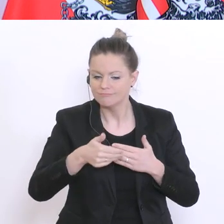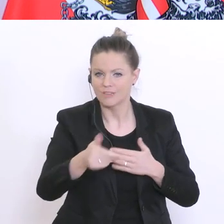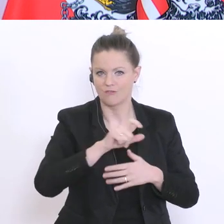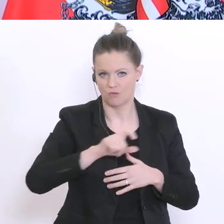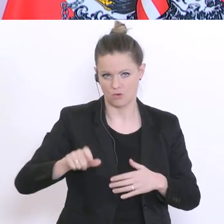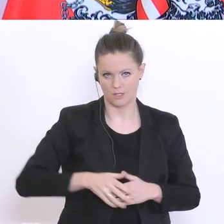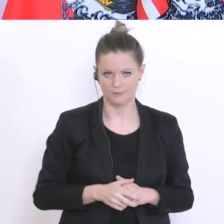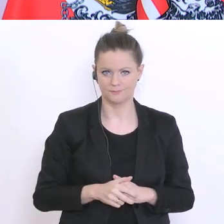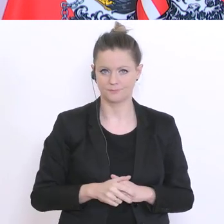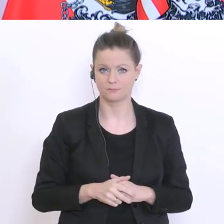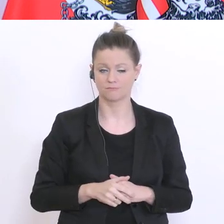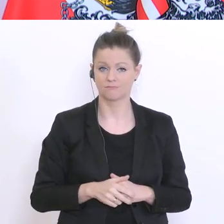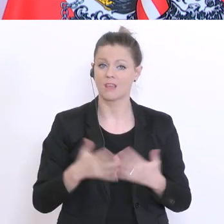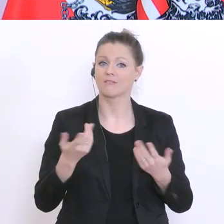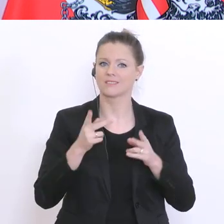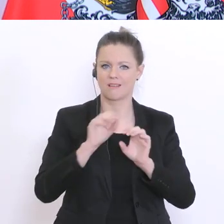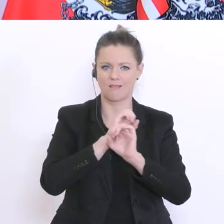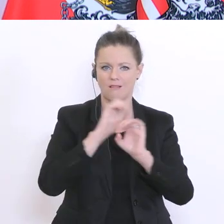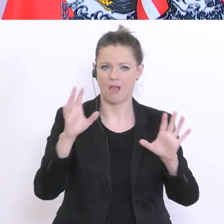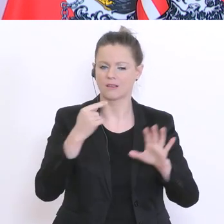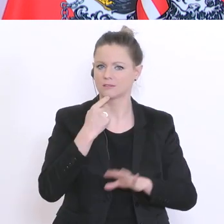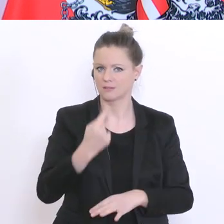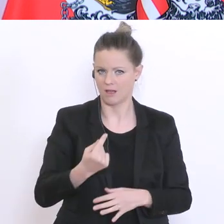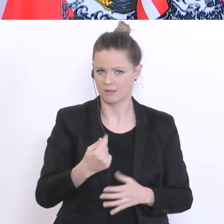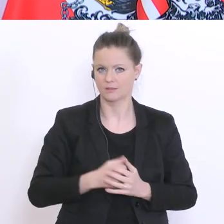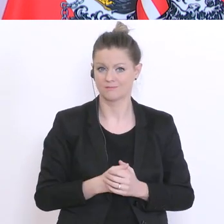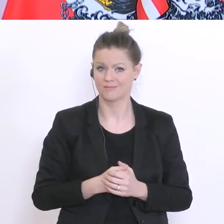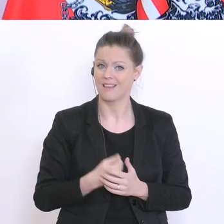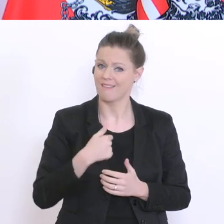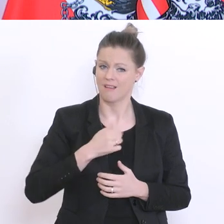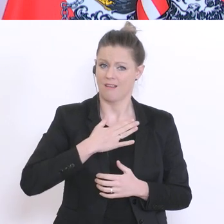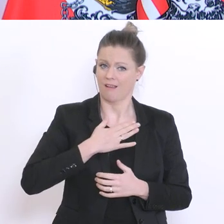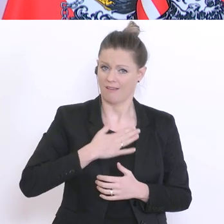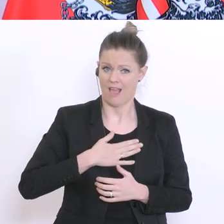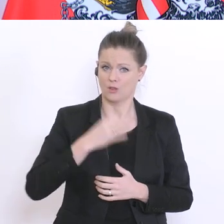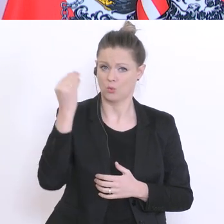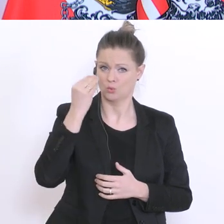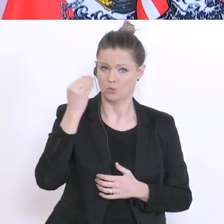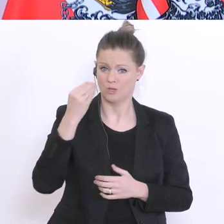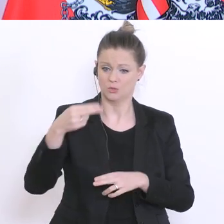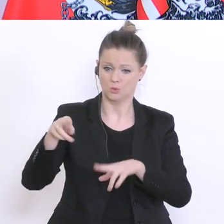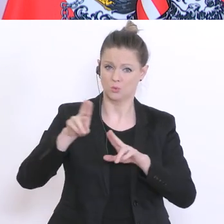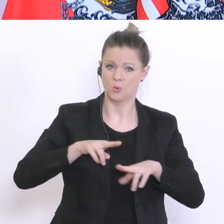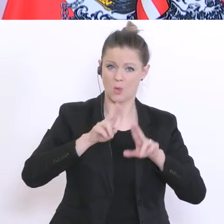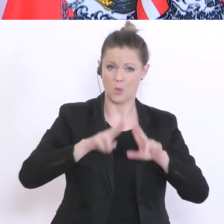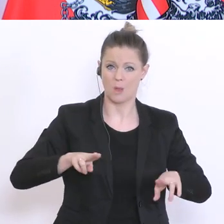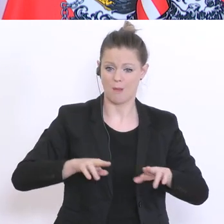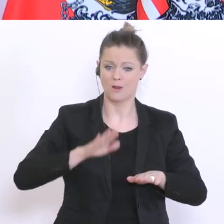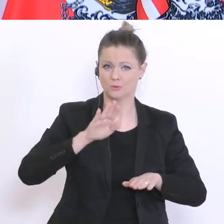ist mein Interesse an einer schrittweisen Rückkehr zur schulischen Normalität. Denn, Schule ist nicht